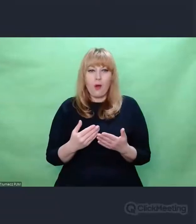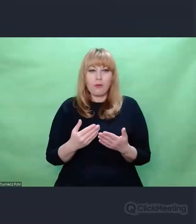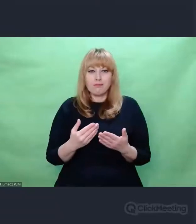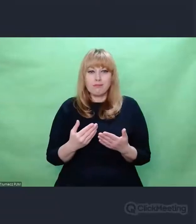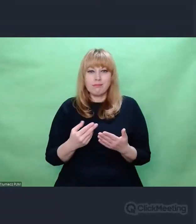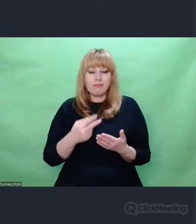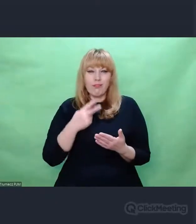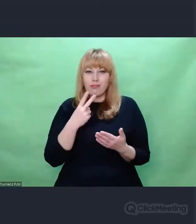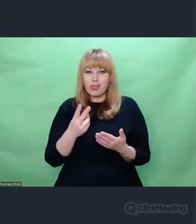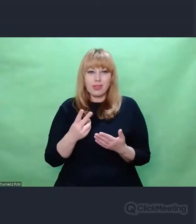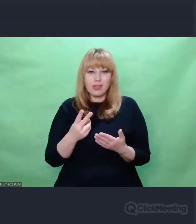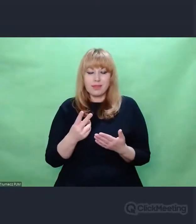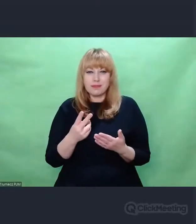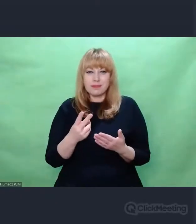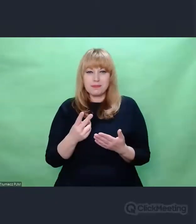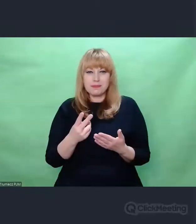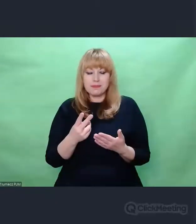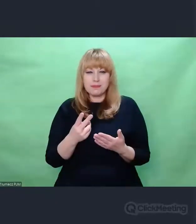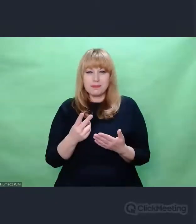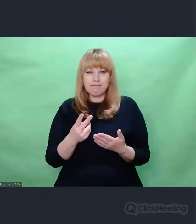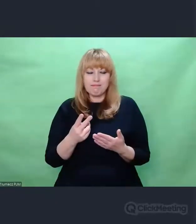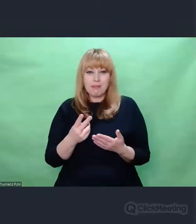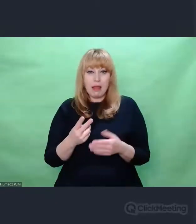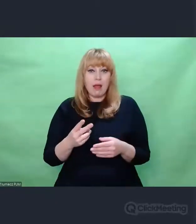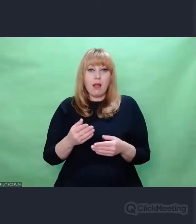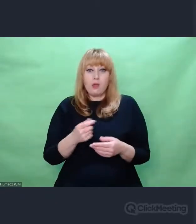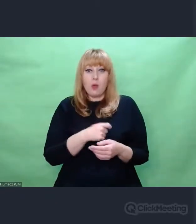Mianowicie Enigma miała